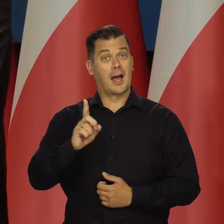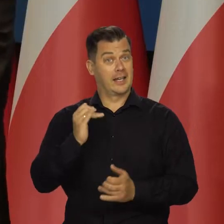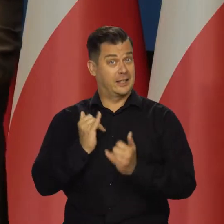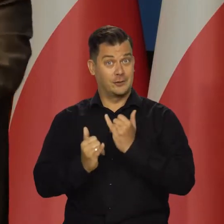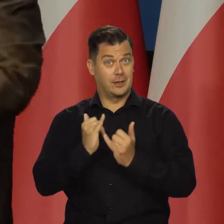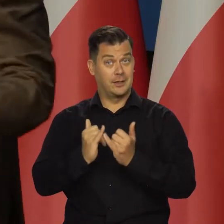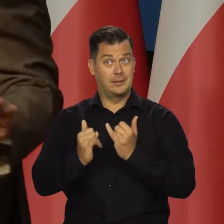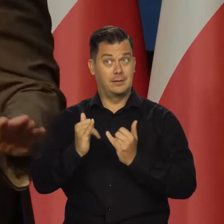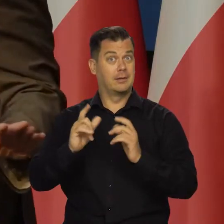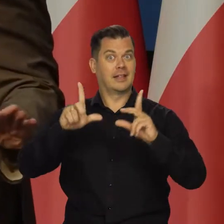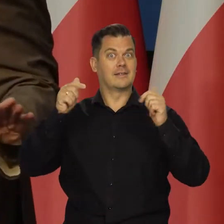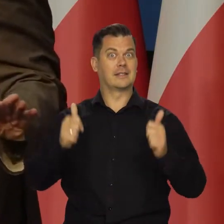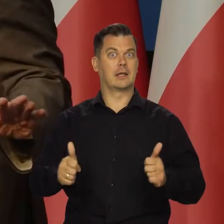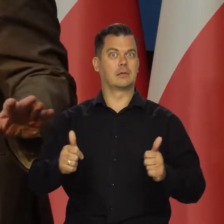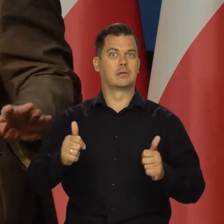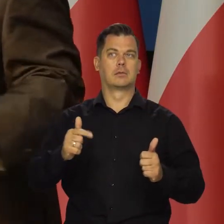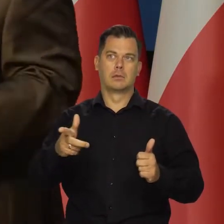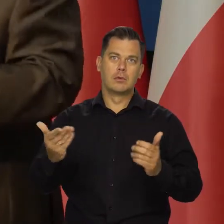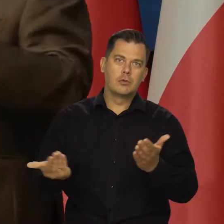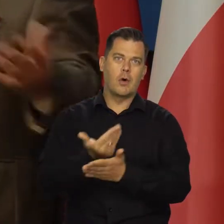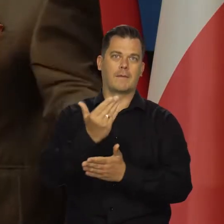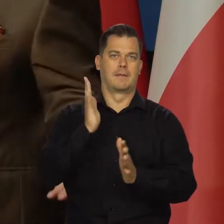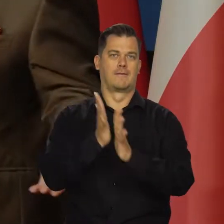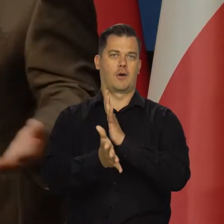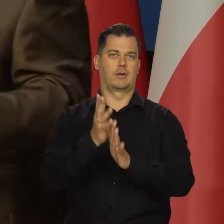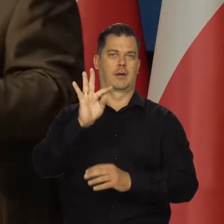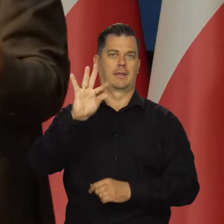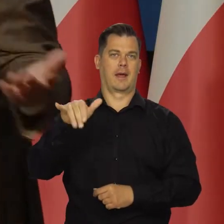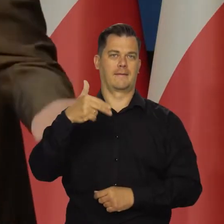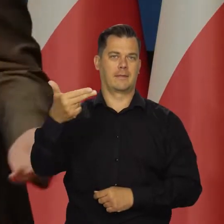wykluczając niespodziewane czynniki typu wybuch wojny o Tajwan,